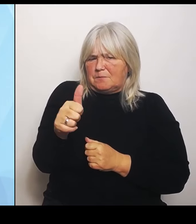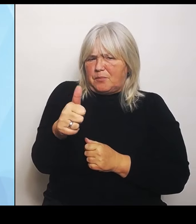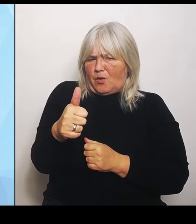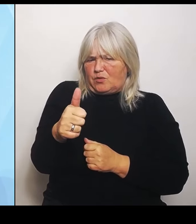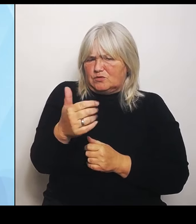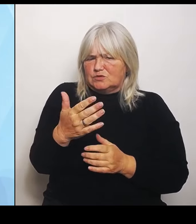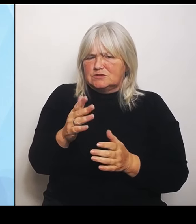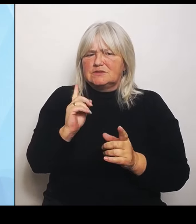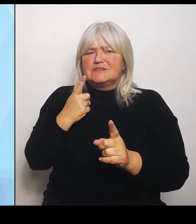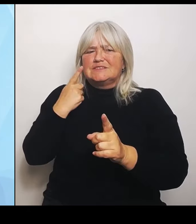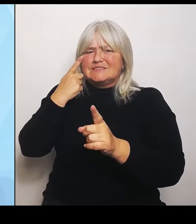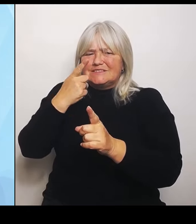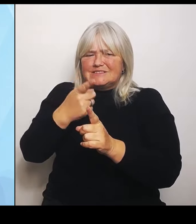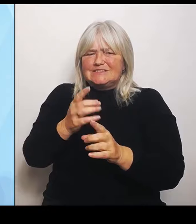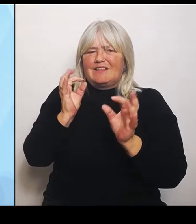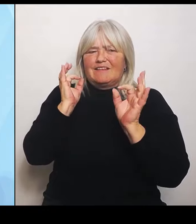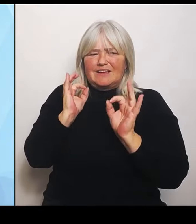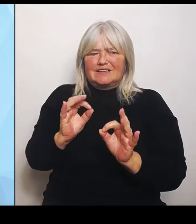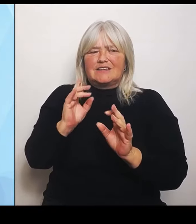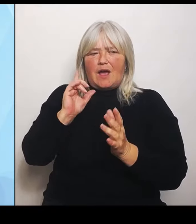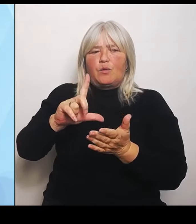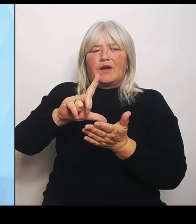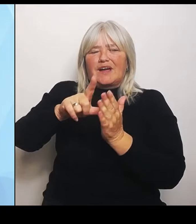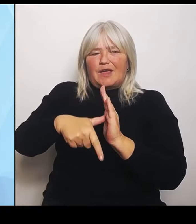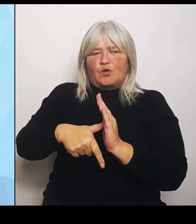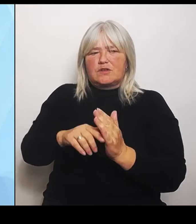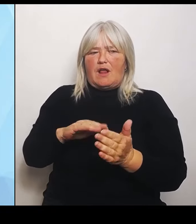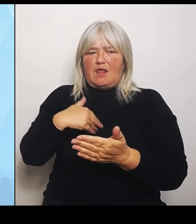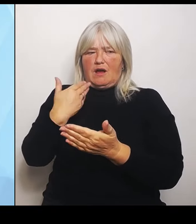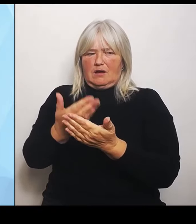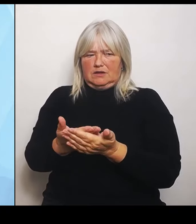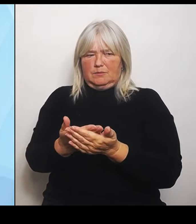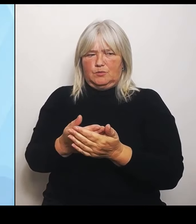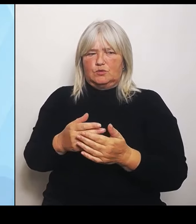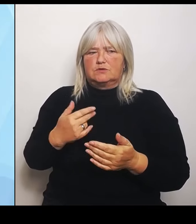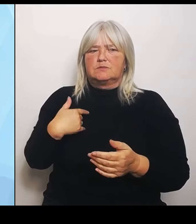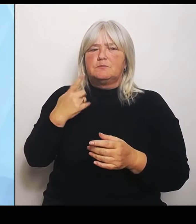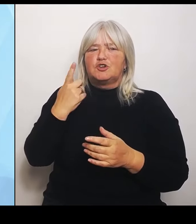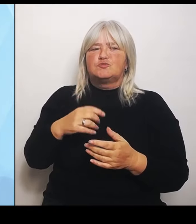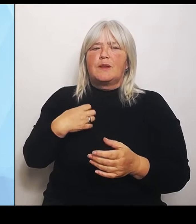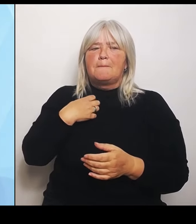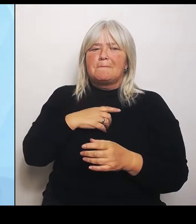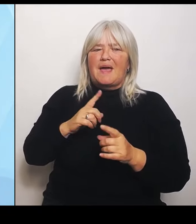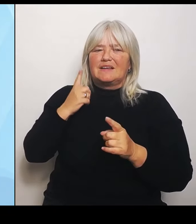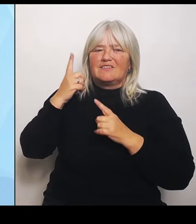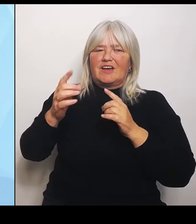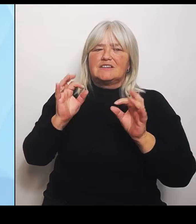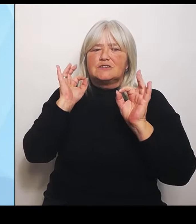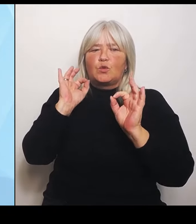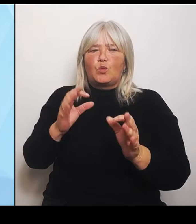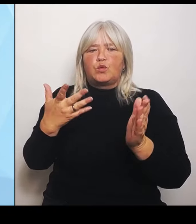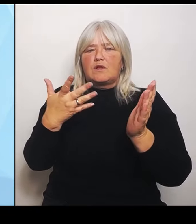Wir stellen also ein bayernweites externes Gutachten zur Darstellung des gegenwärtigen Versorgungsbedarfs und zur Prognose